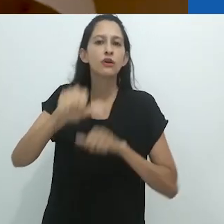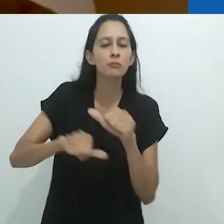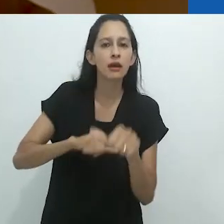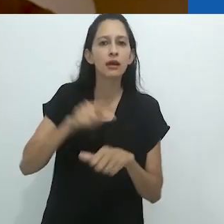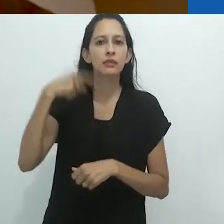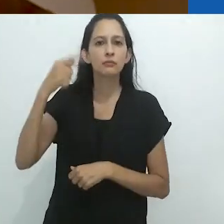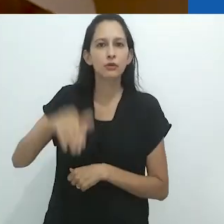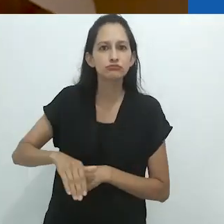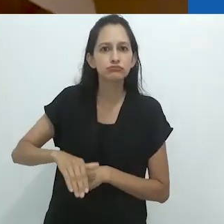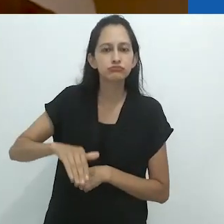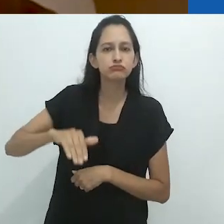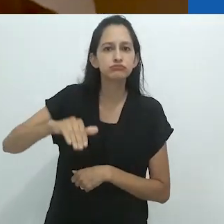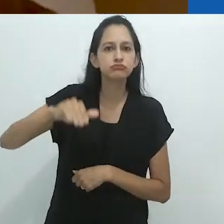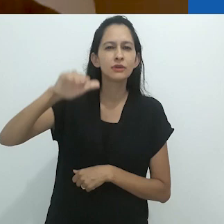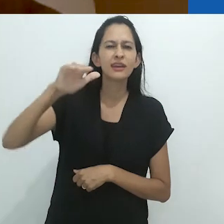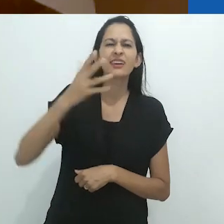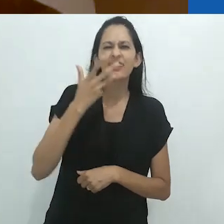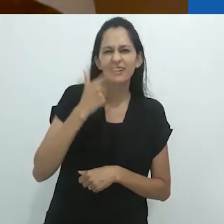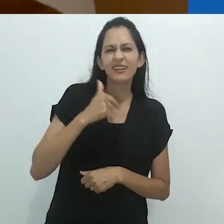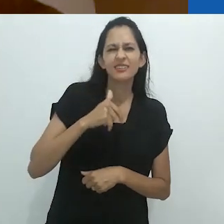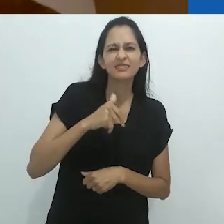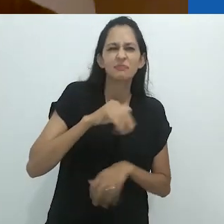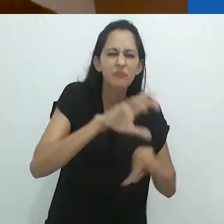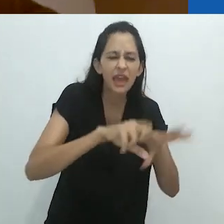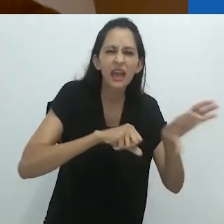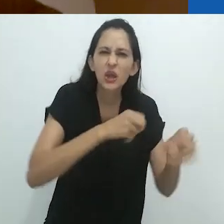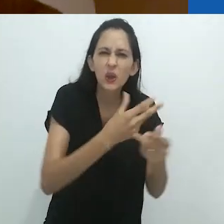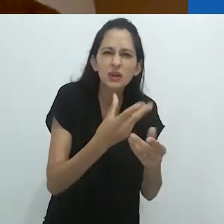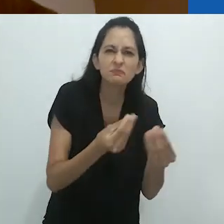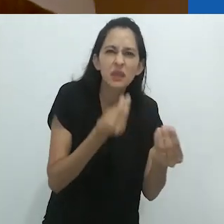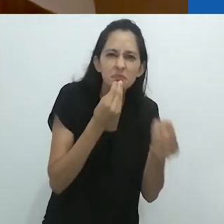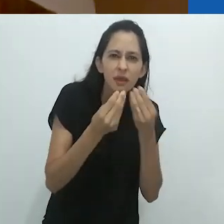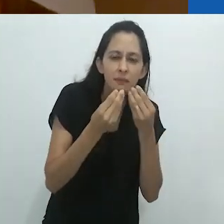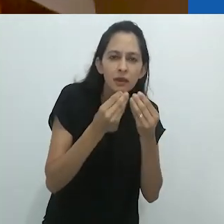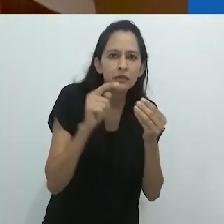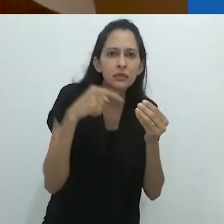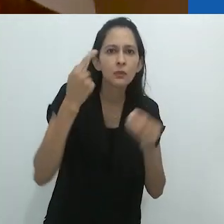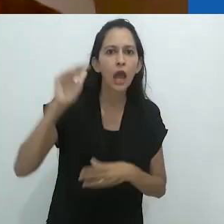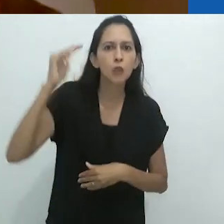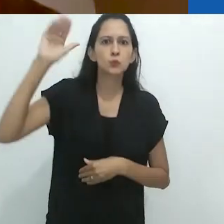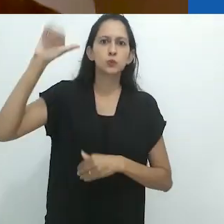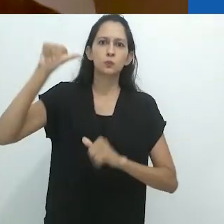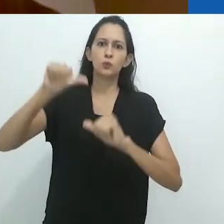o homo sapiens e parem de comer cupins.